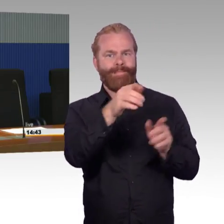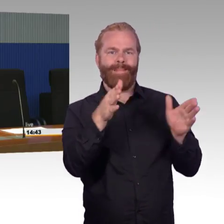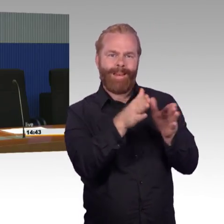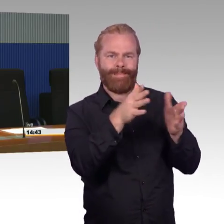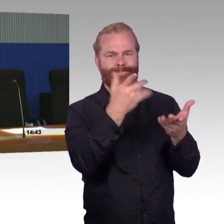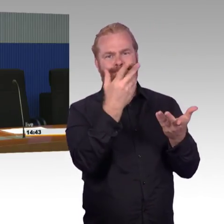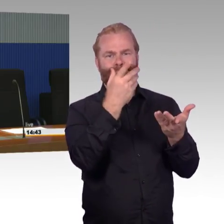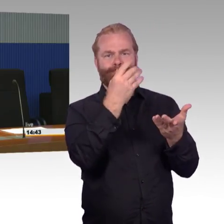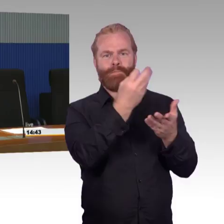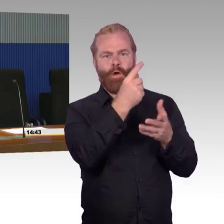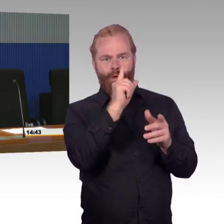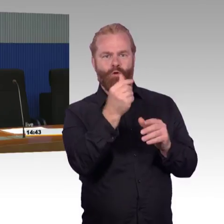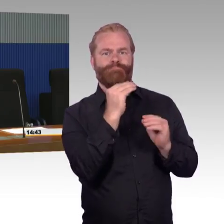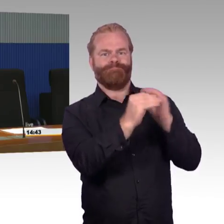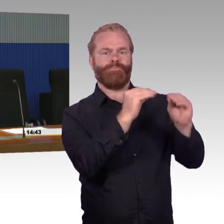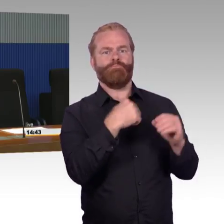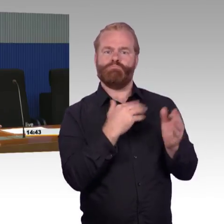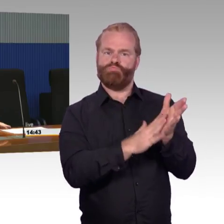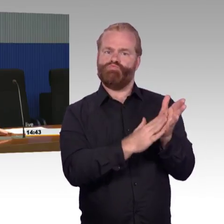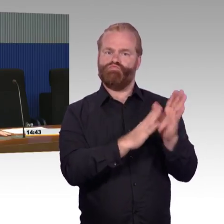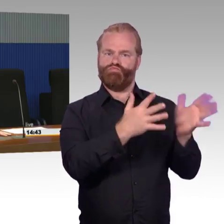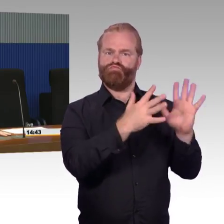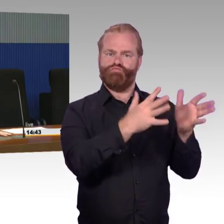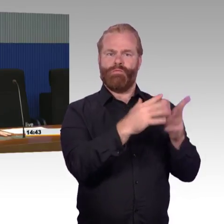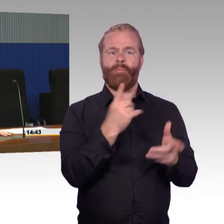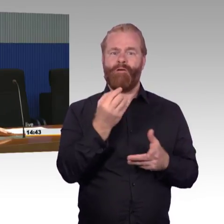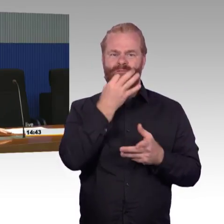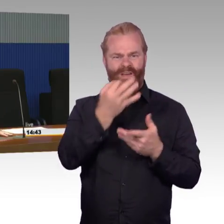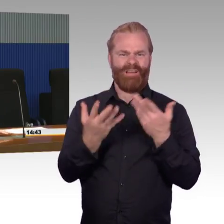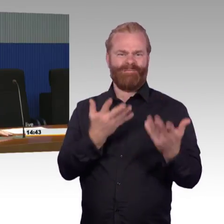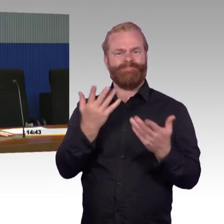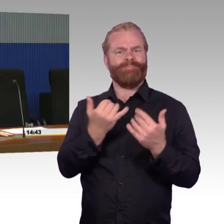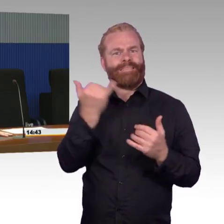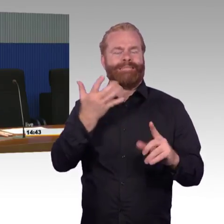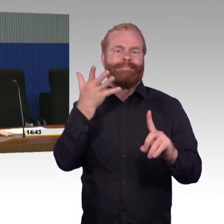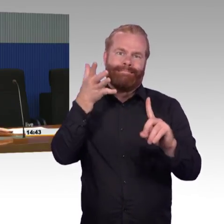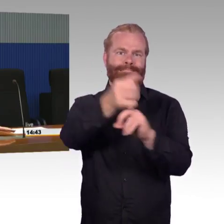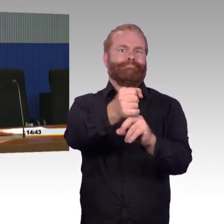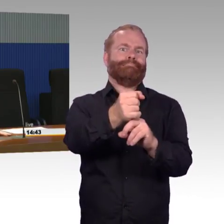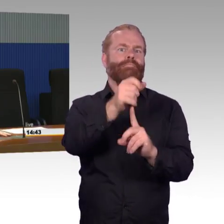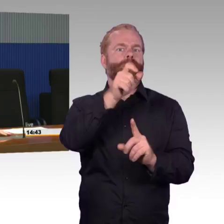dann ist schon die Frage, wo legt man den Schwerpunkt. Eher in die Fläche mit den vielen kleinen Stationen mit 100